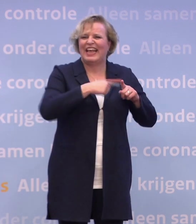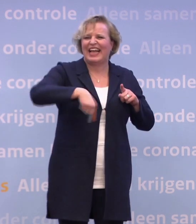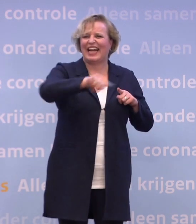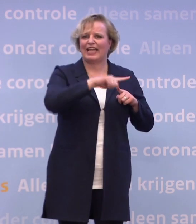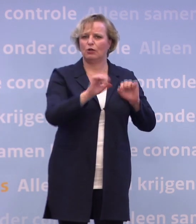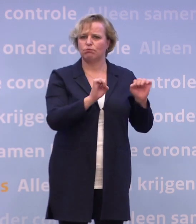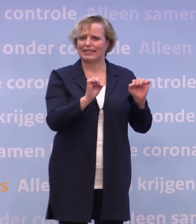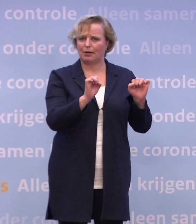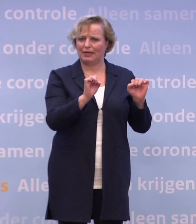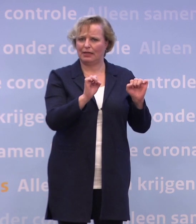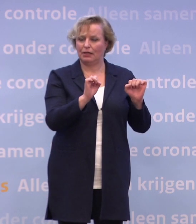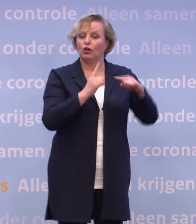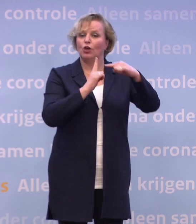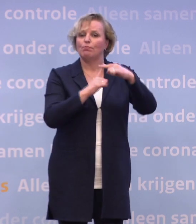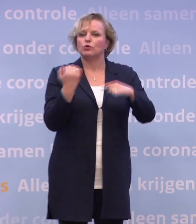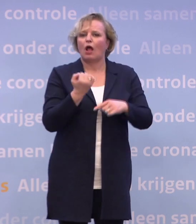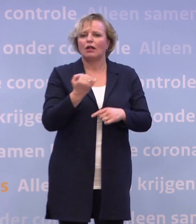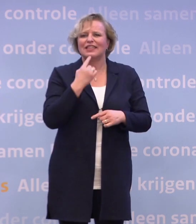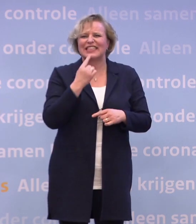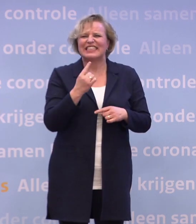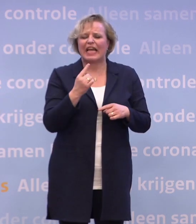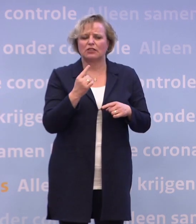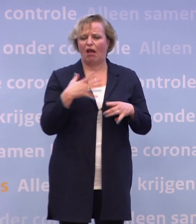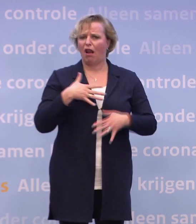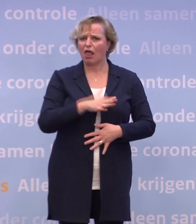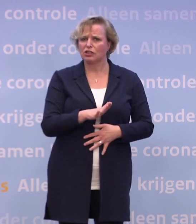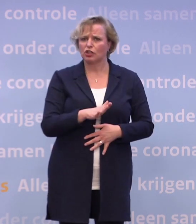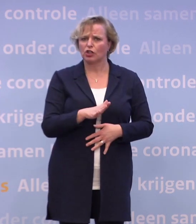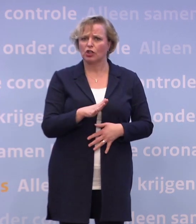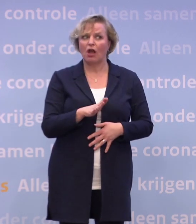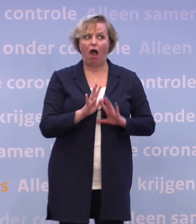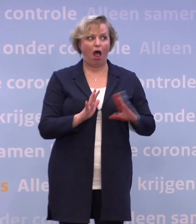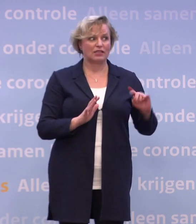Ik heb ook altijd gezegd: Het is een ingewikkelde puzzel... ...waarbij je telkens ook wendbaar moet blijven in de uitvoering.